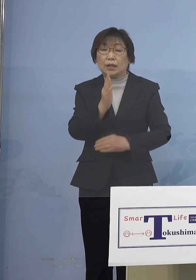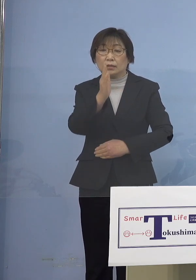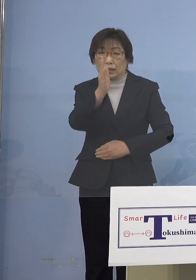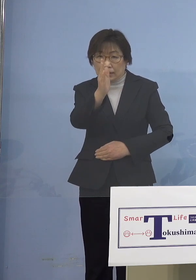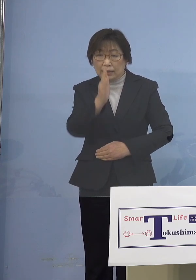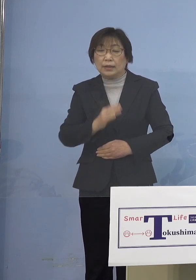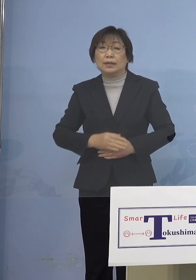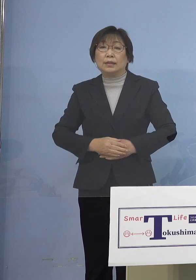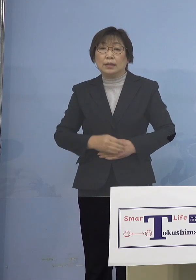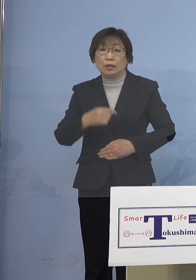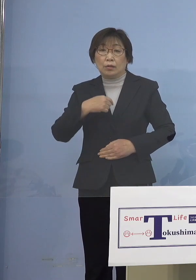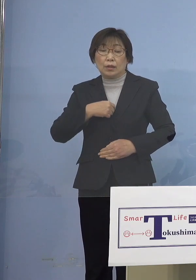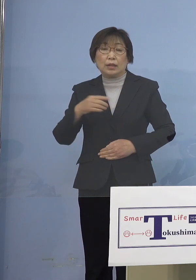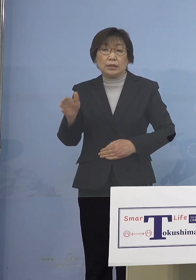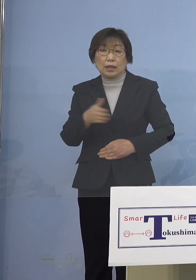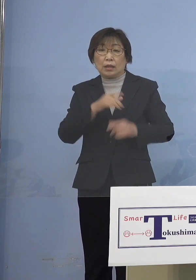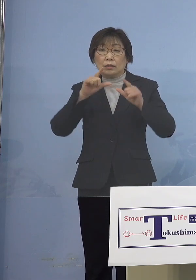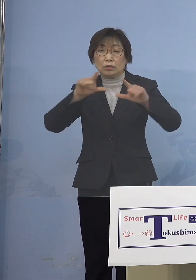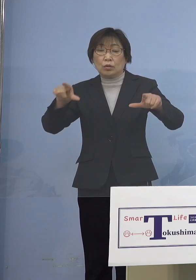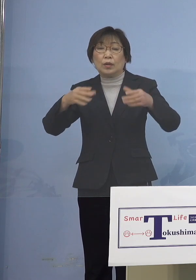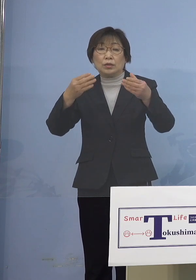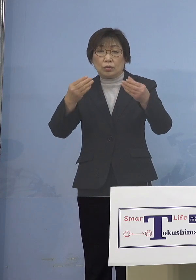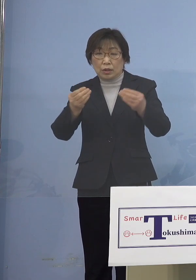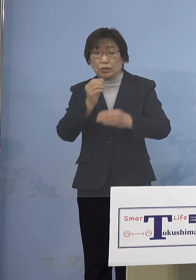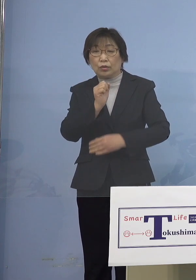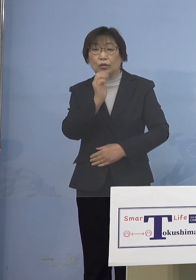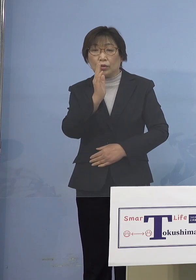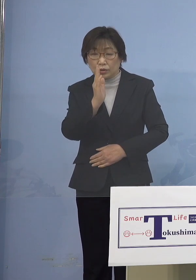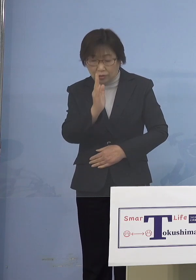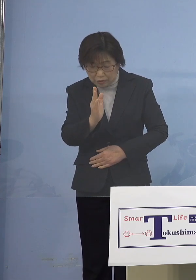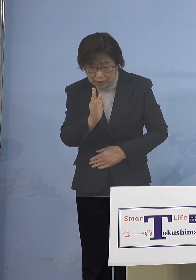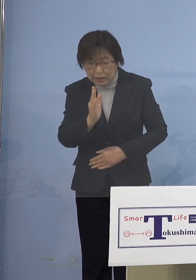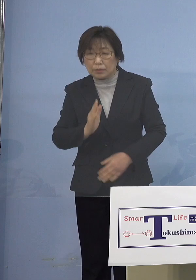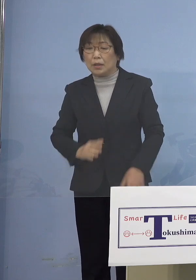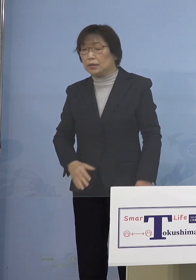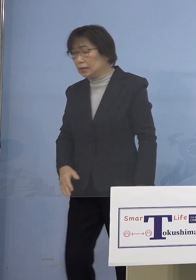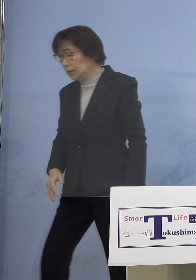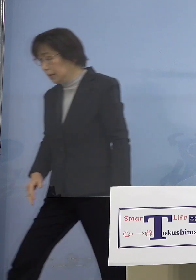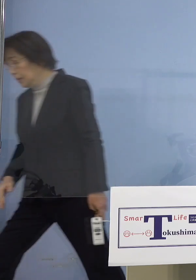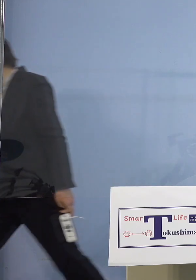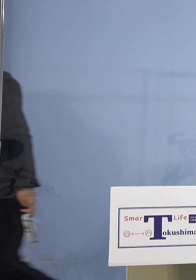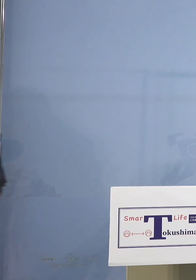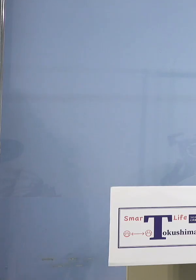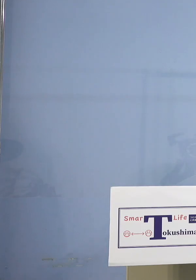私の方からは以上です どうぞよろしくお願いいたします